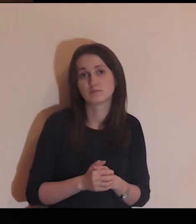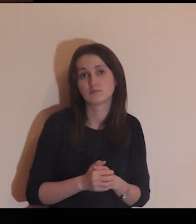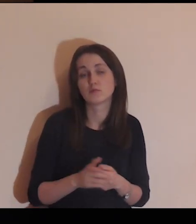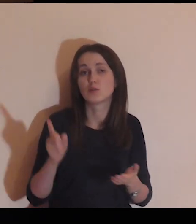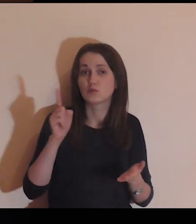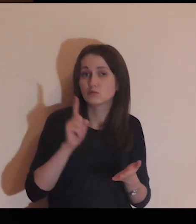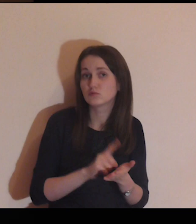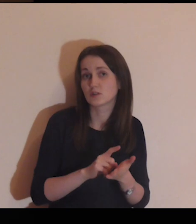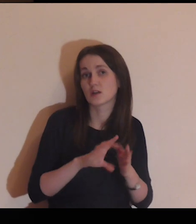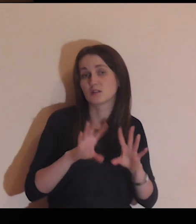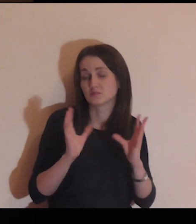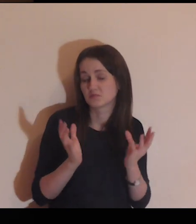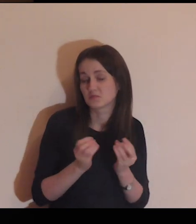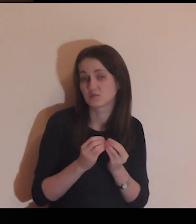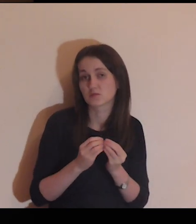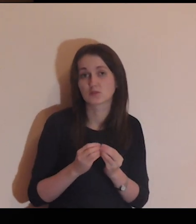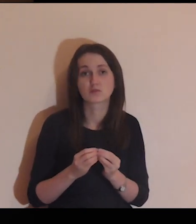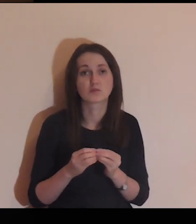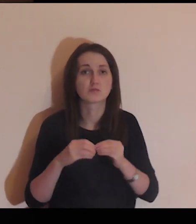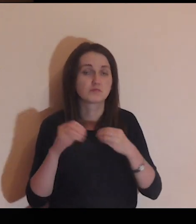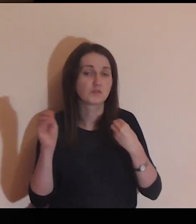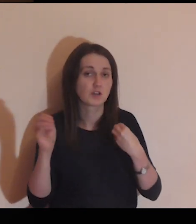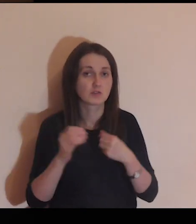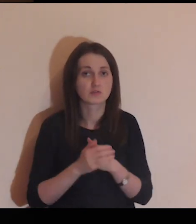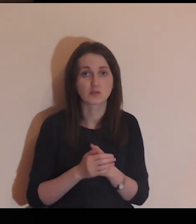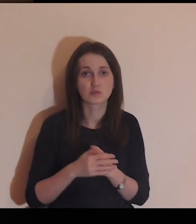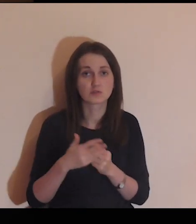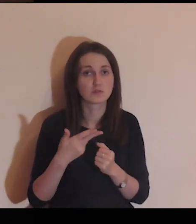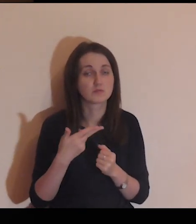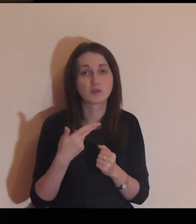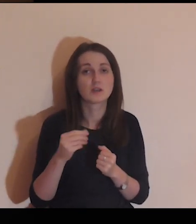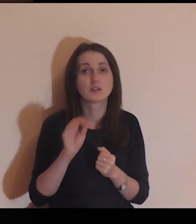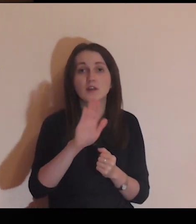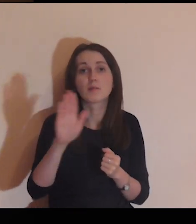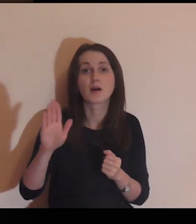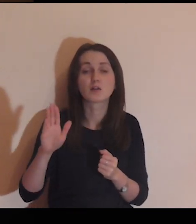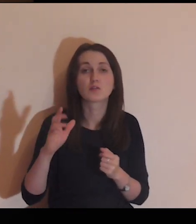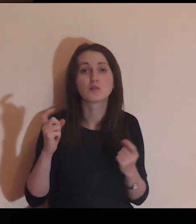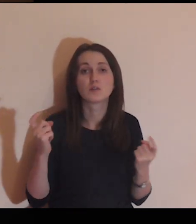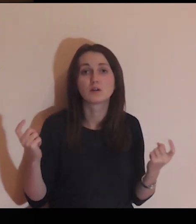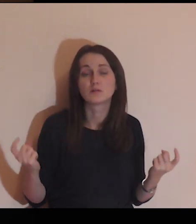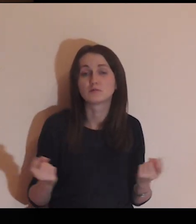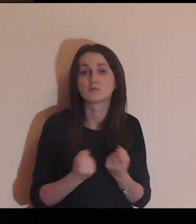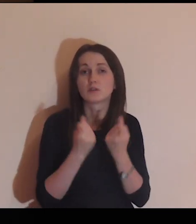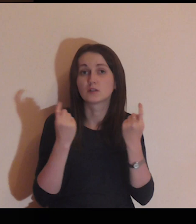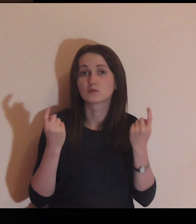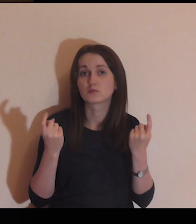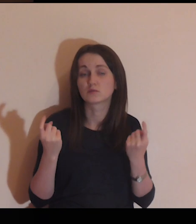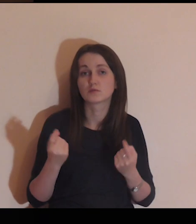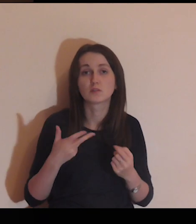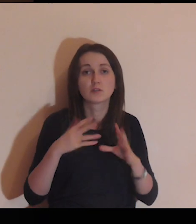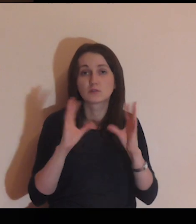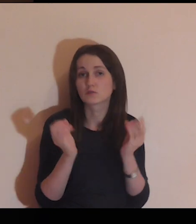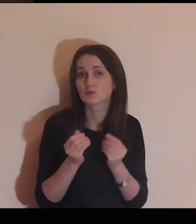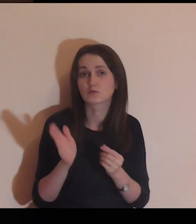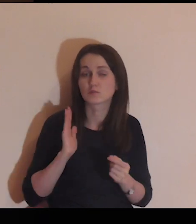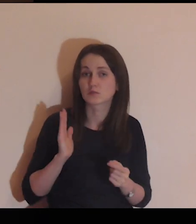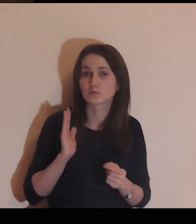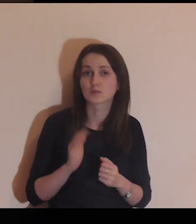Radzą sobie, nic wielkiego im nie zagraża.